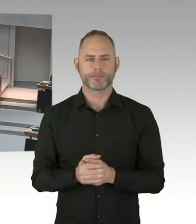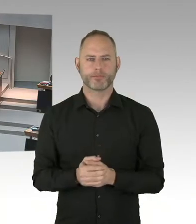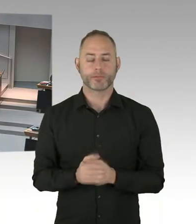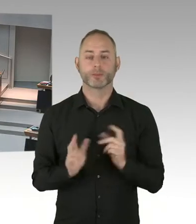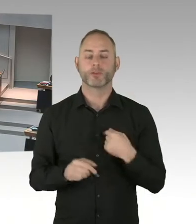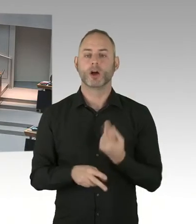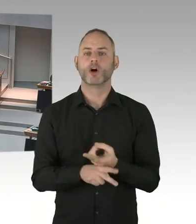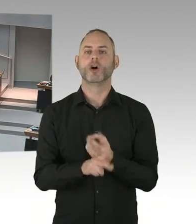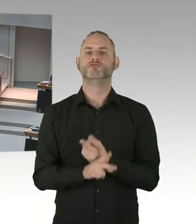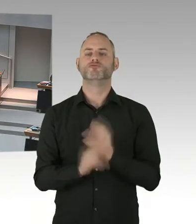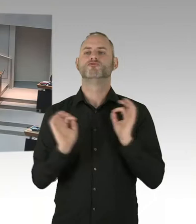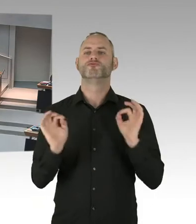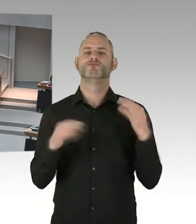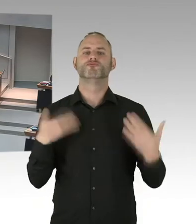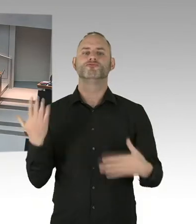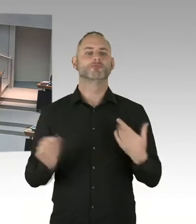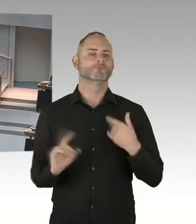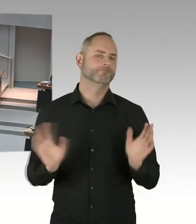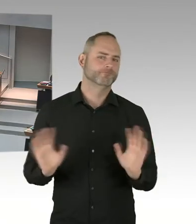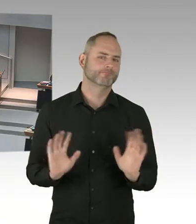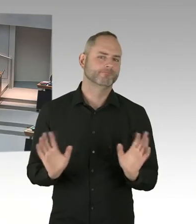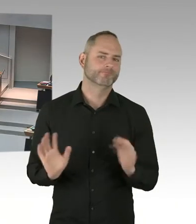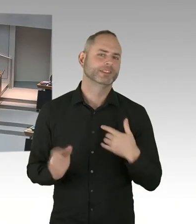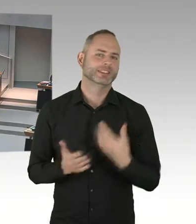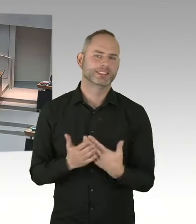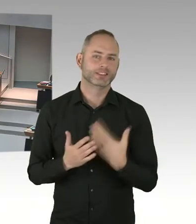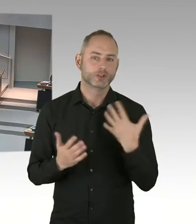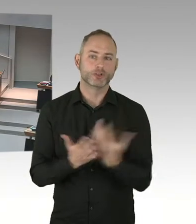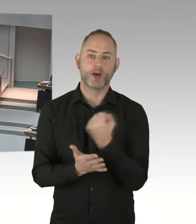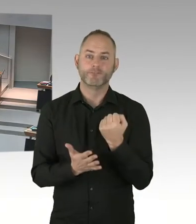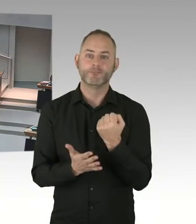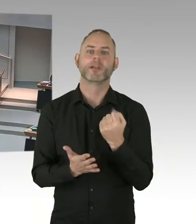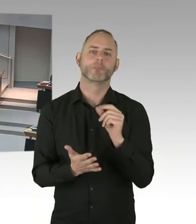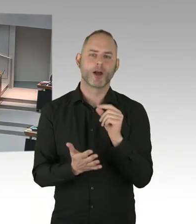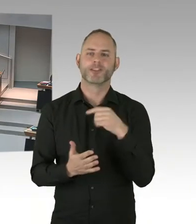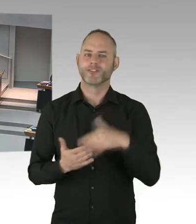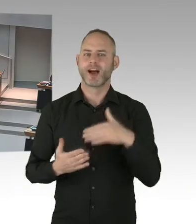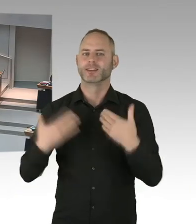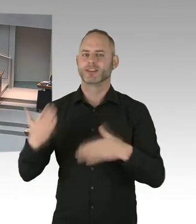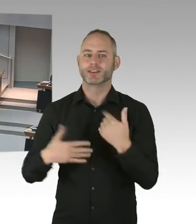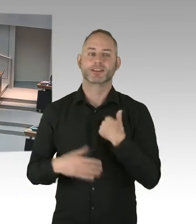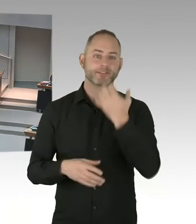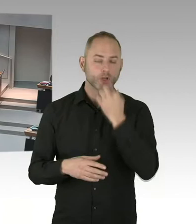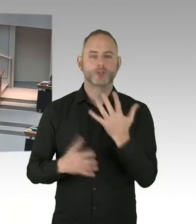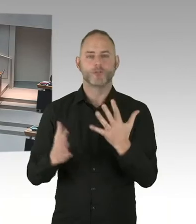ja hier auch ein wichtiger Baustein ist, dass Menschen, die keinen Zugang zur medizinischen Versorgung haben, hier auch schneller hoffentlich in die Therapie kommen.